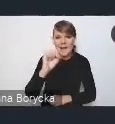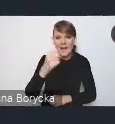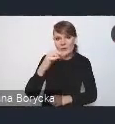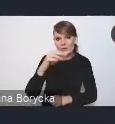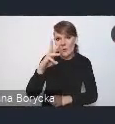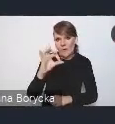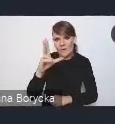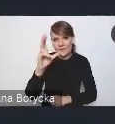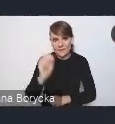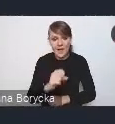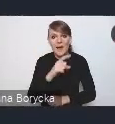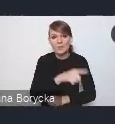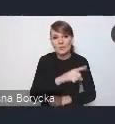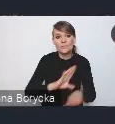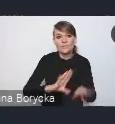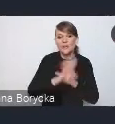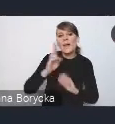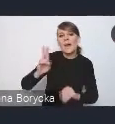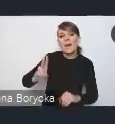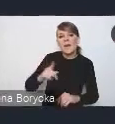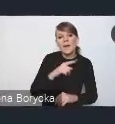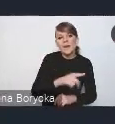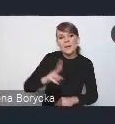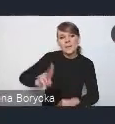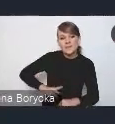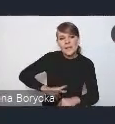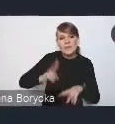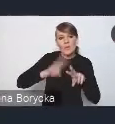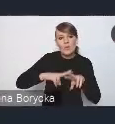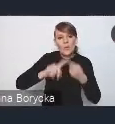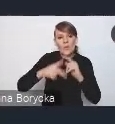w imieniu Ministerstwa Funduszy i Polityki Regionalnej, Krajową Politykę Miejską,